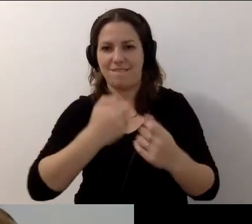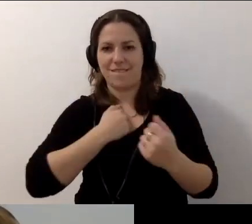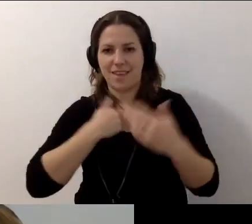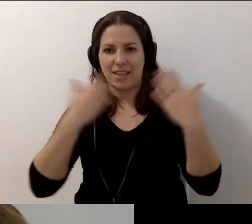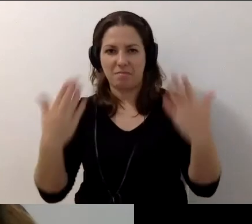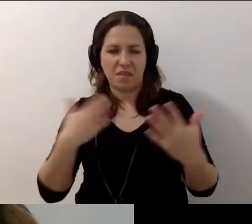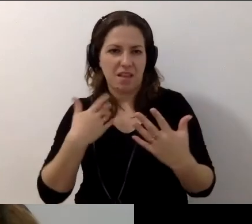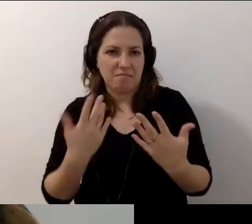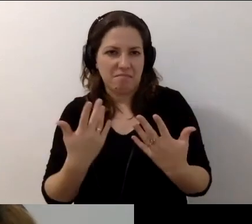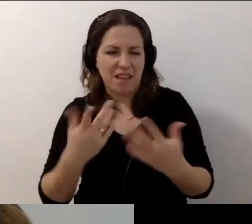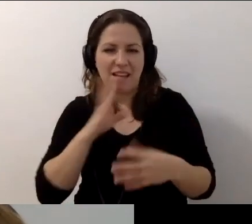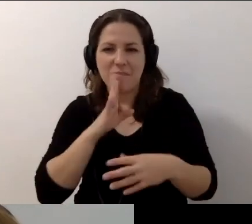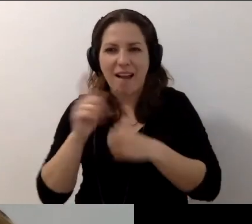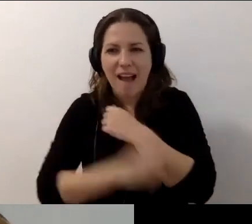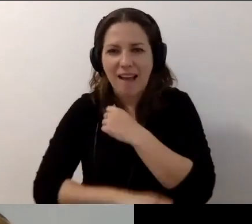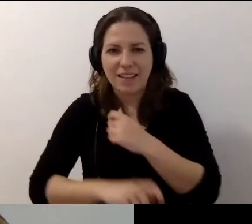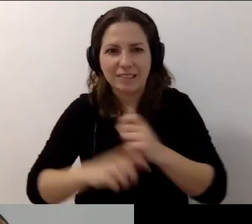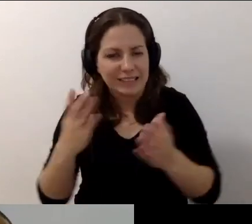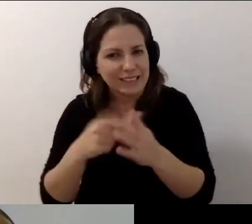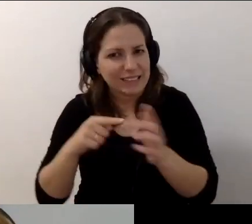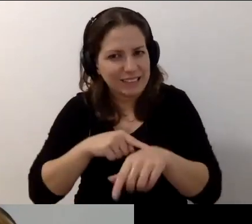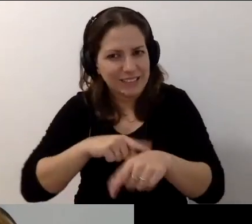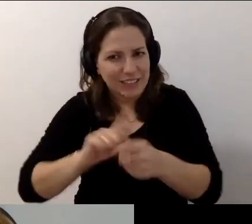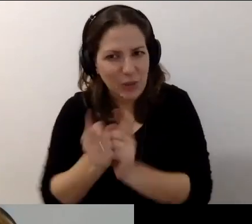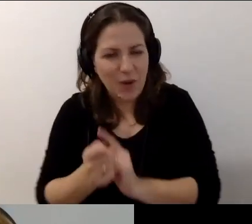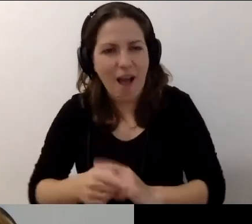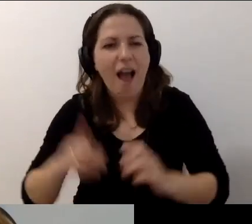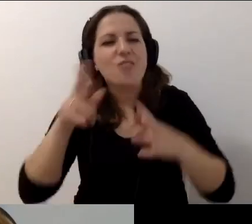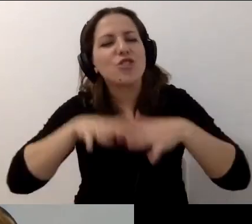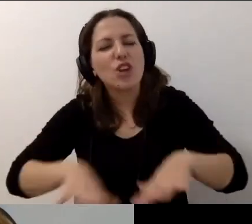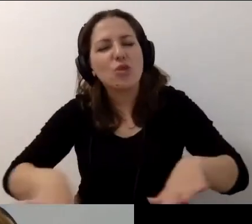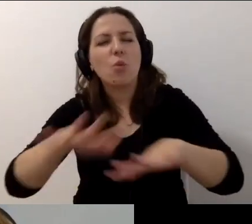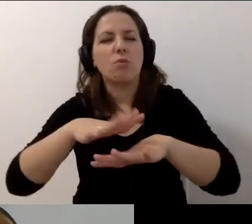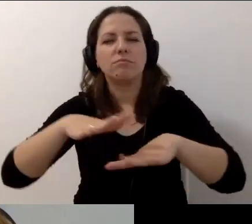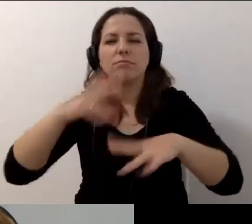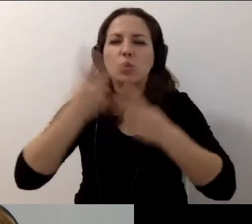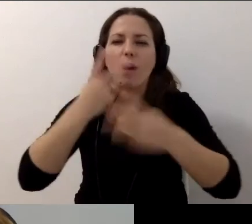To był karniak: sprężaj się. Powiedziałam: sieciujmy się i szukajmy w sobie wsparcia, bo razem możemy więcej.